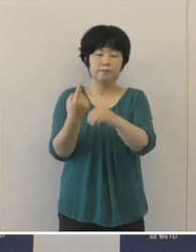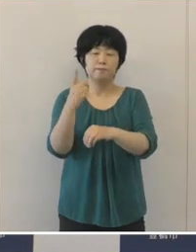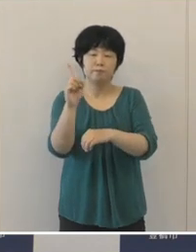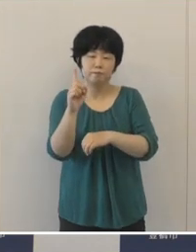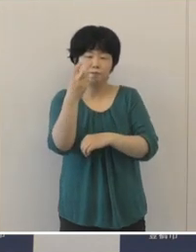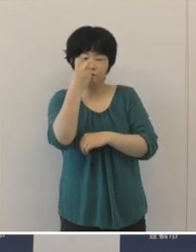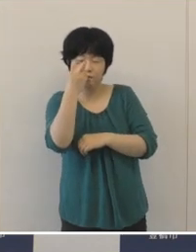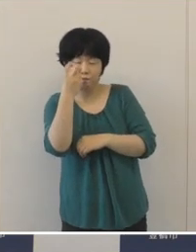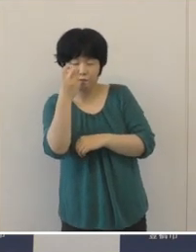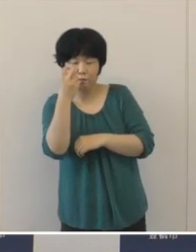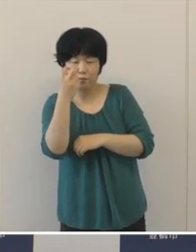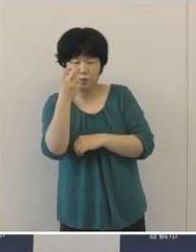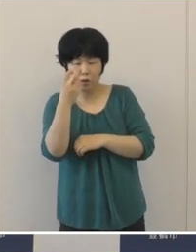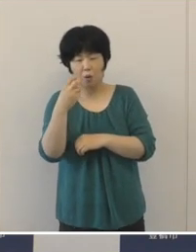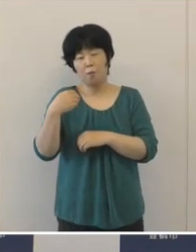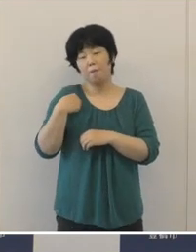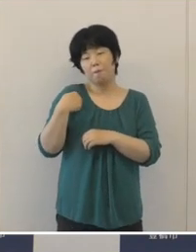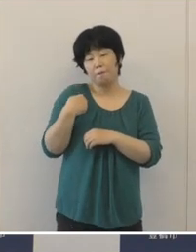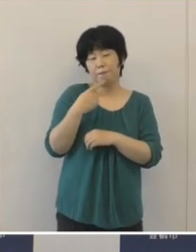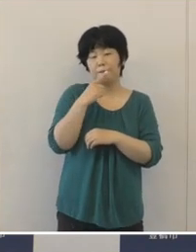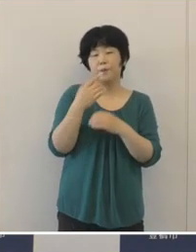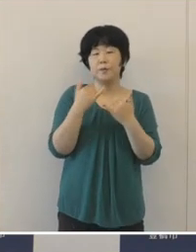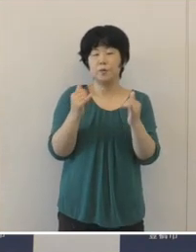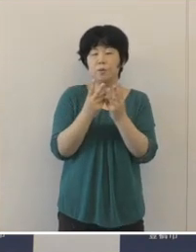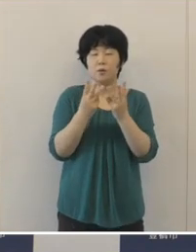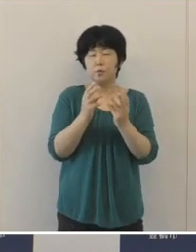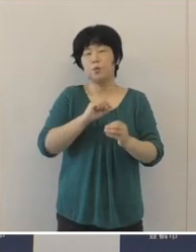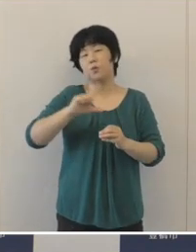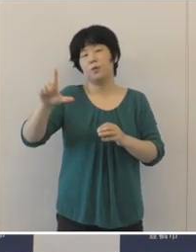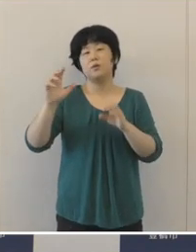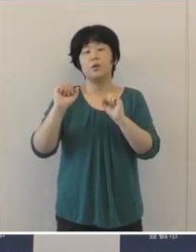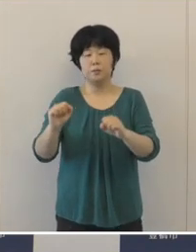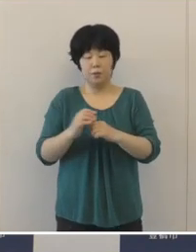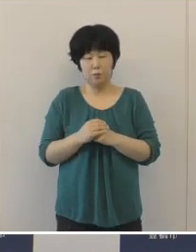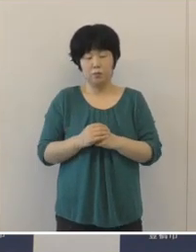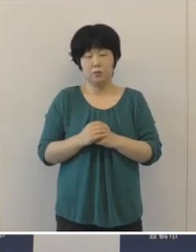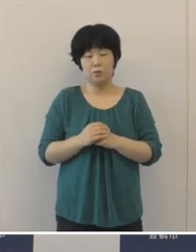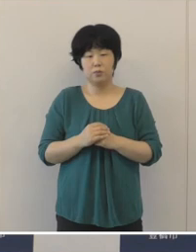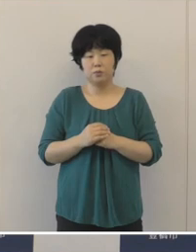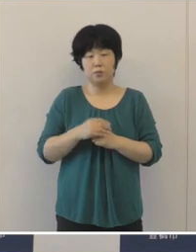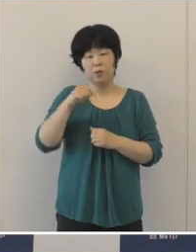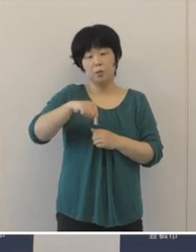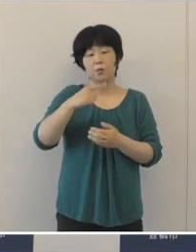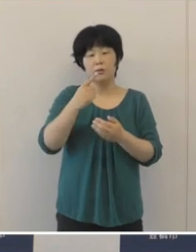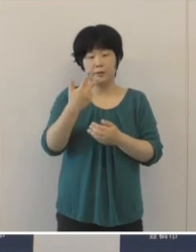本市においても、愛知県でもそういう話がでましたけれども